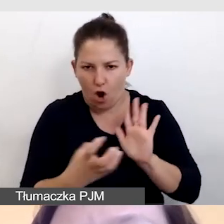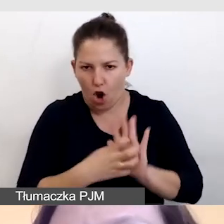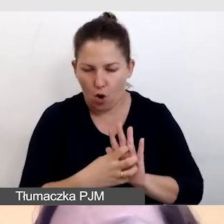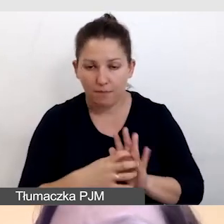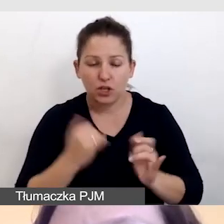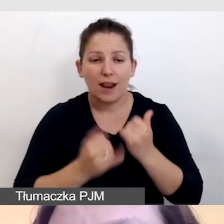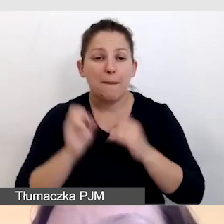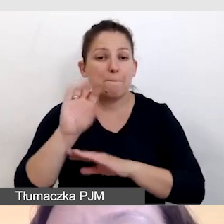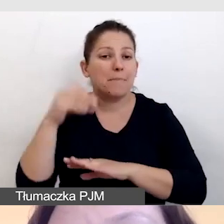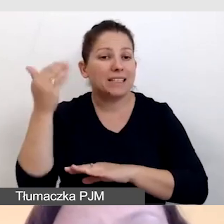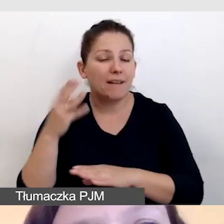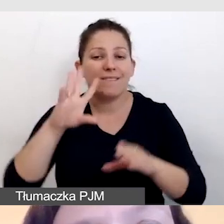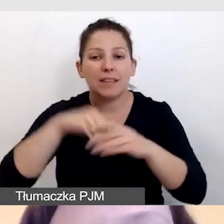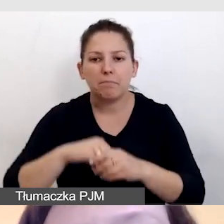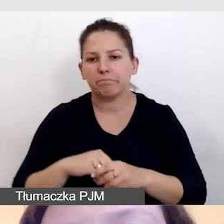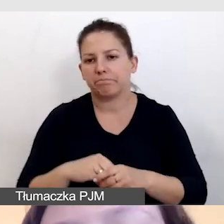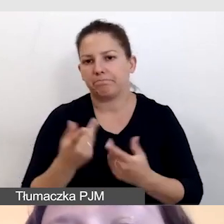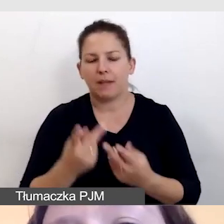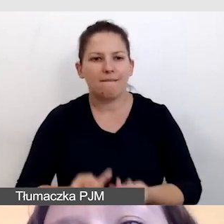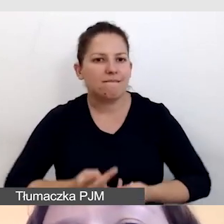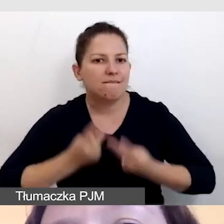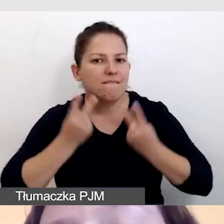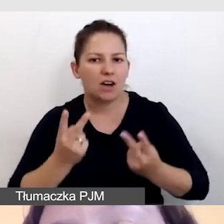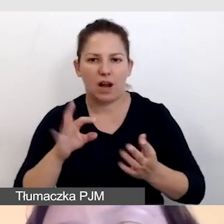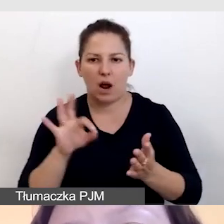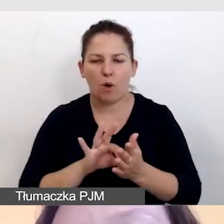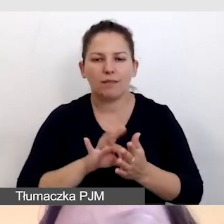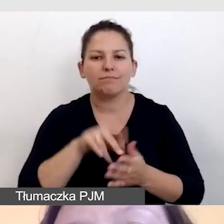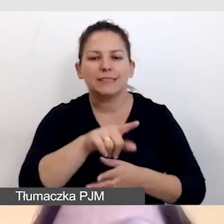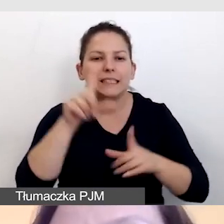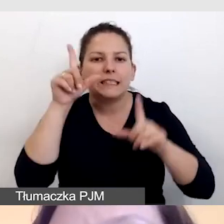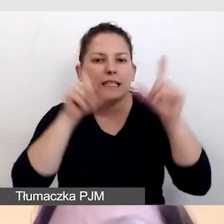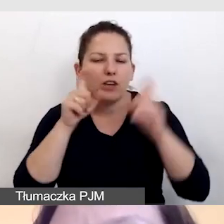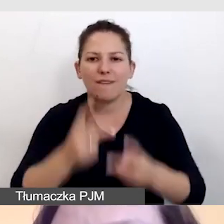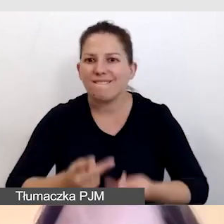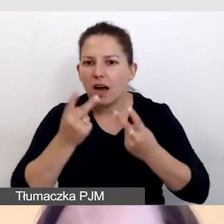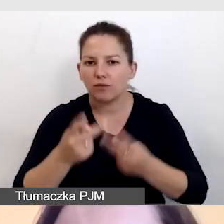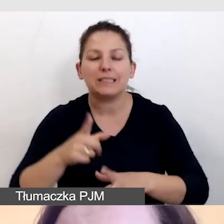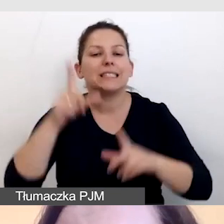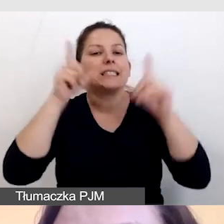będzie towarzyszyło jakieś istotne dla treści zdjęcie, to zdjęcie należy opisać.